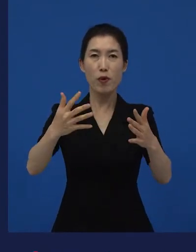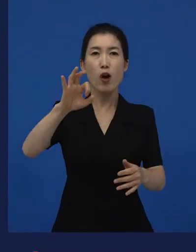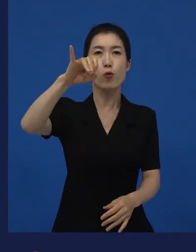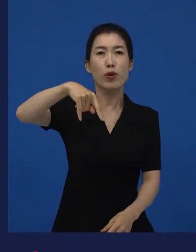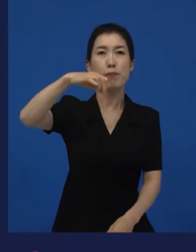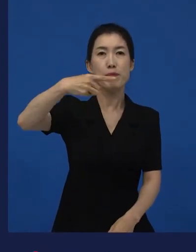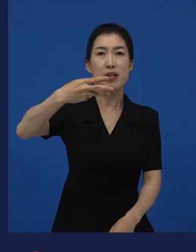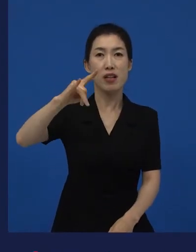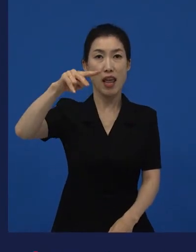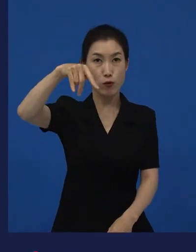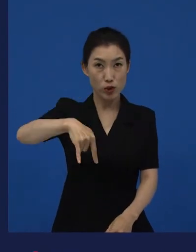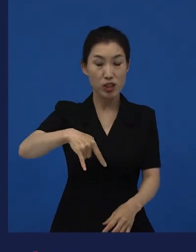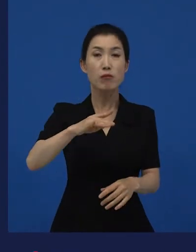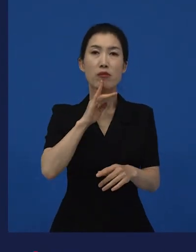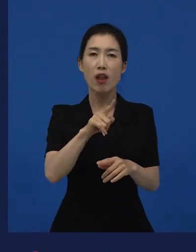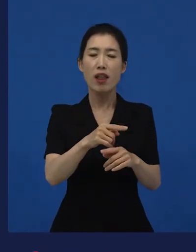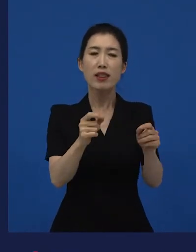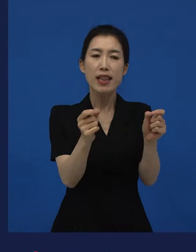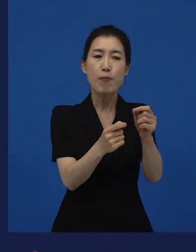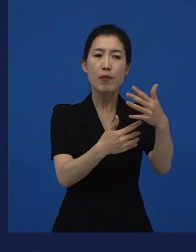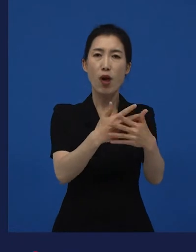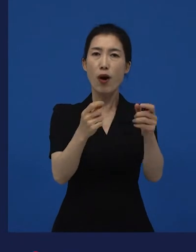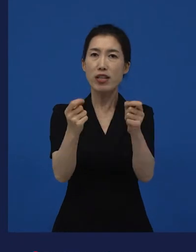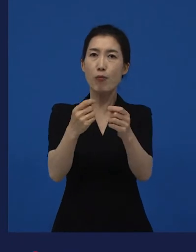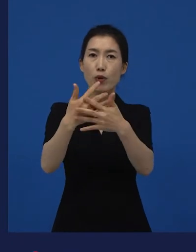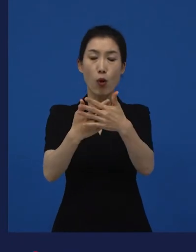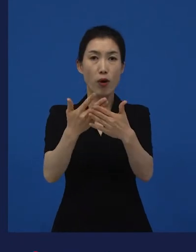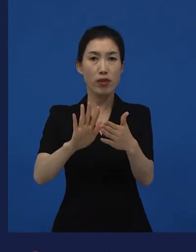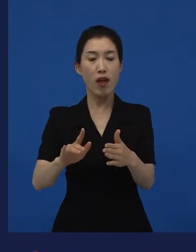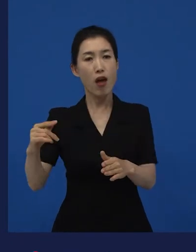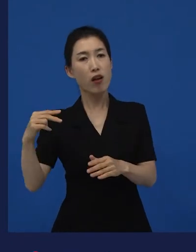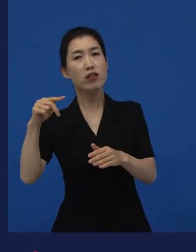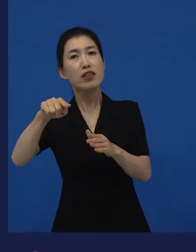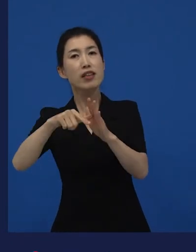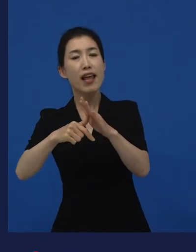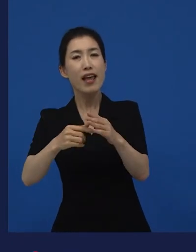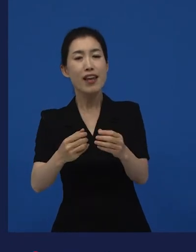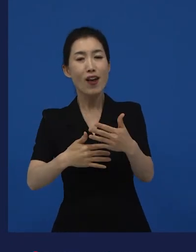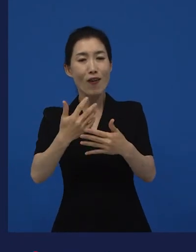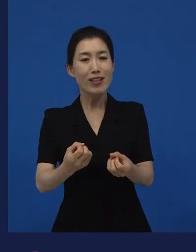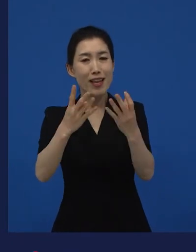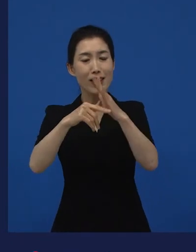단편으로 소개됐던 작품들이 그렇게 관객들의 반응을 얻고